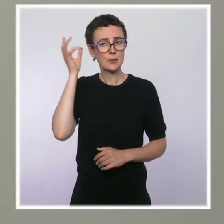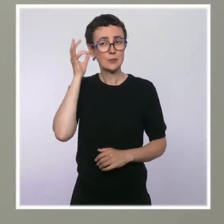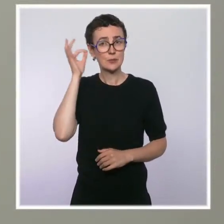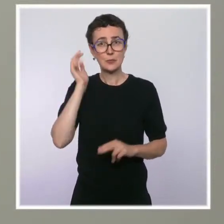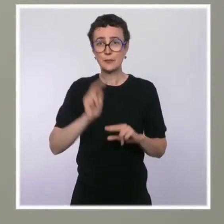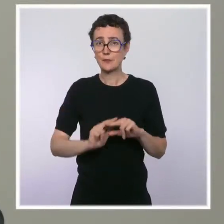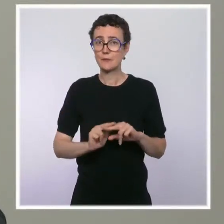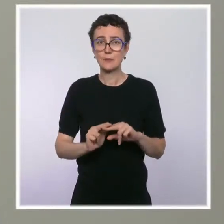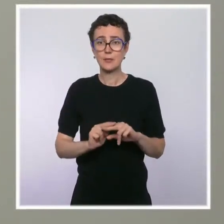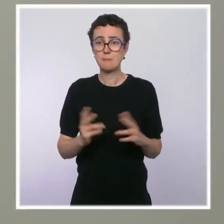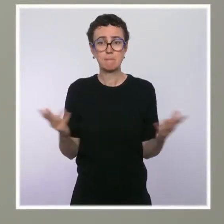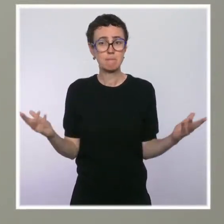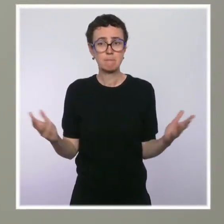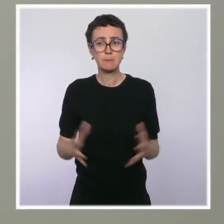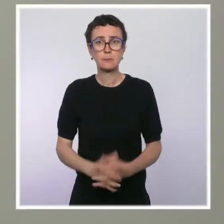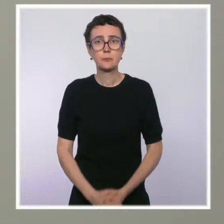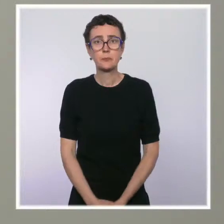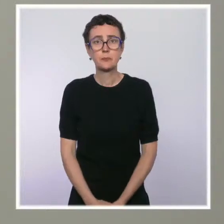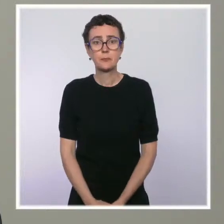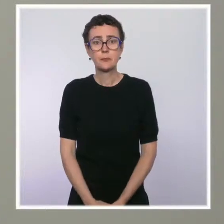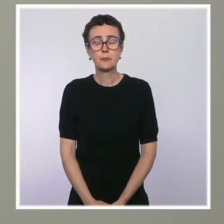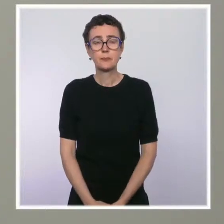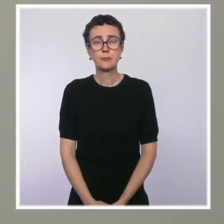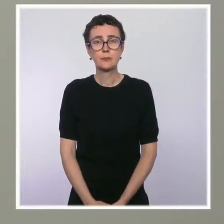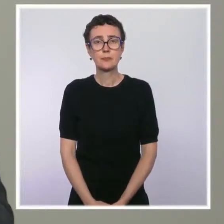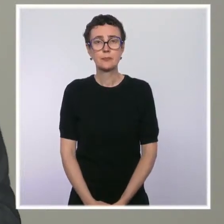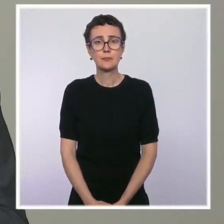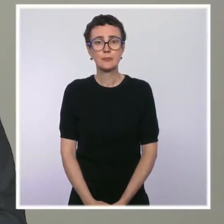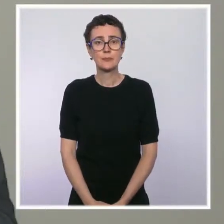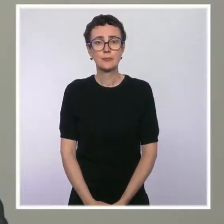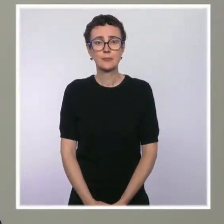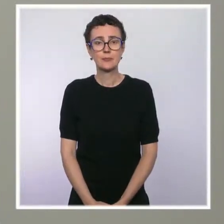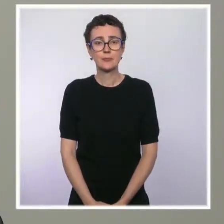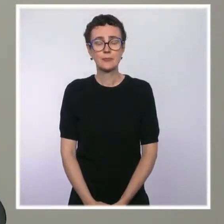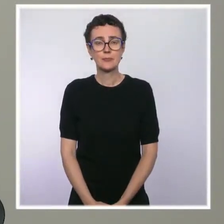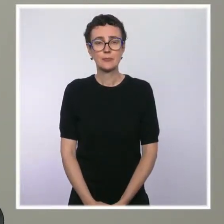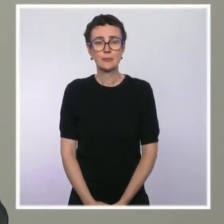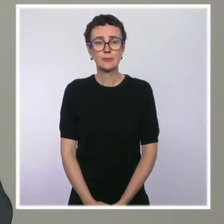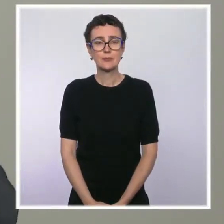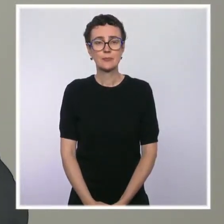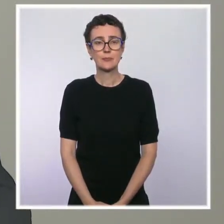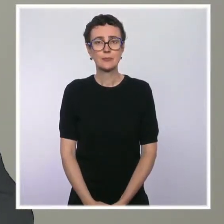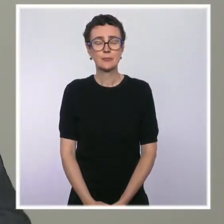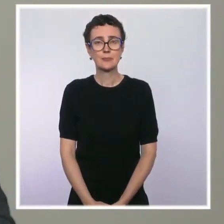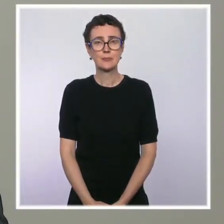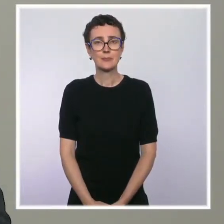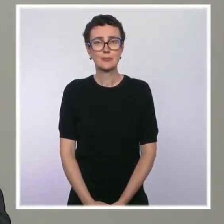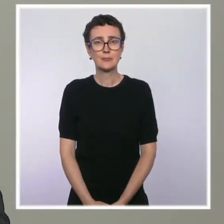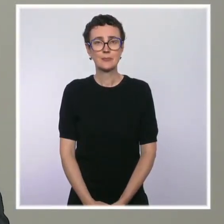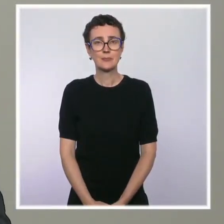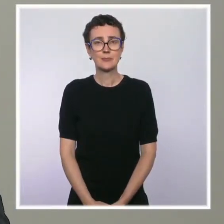Est-ce que c'est normal cette différence de traitement entre les et les départements d'outre-mer ?